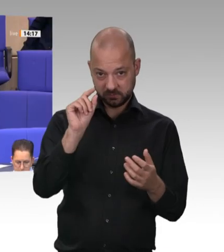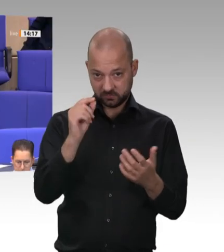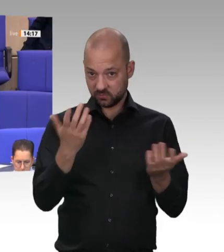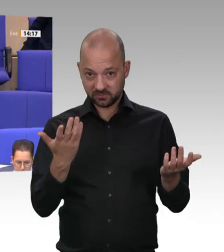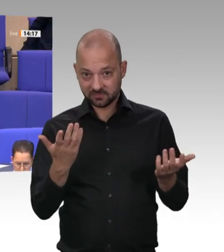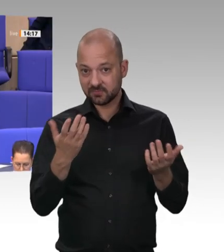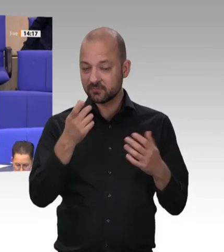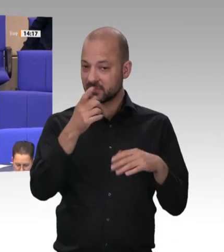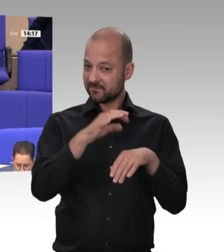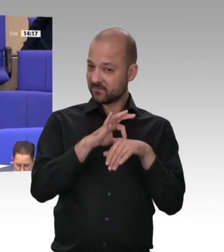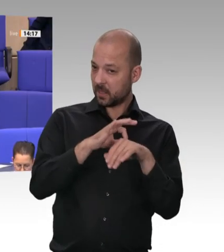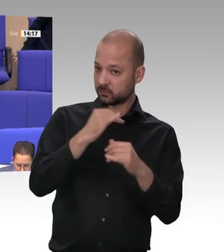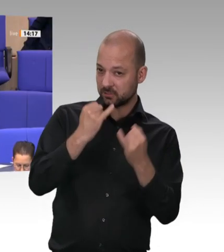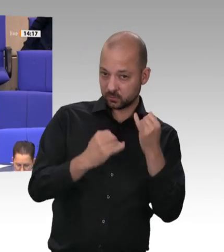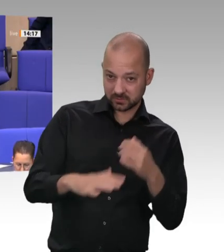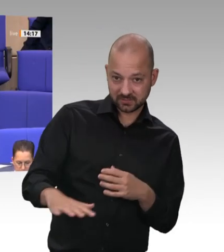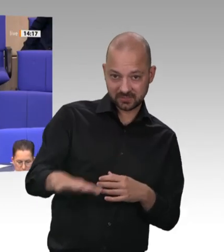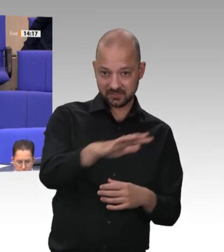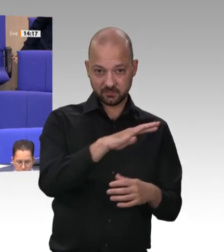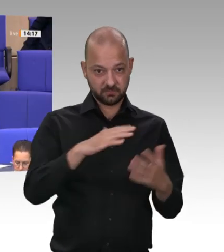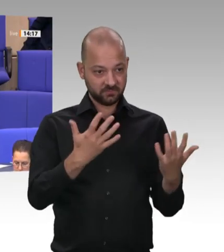wir jetzt wirklich alles tun müssen – denn die Verschlechterer